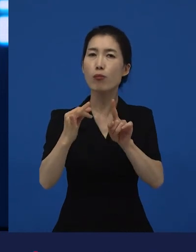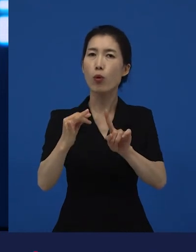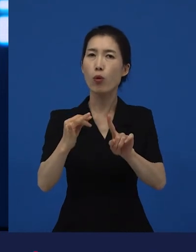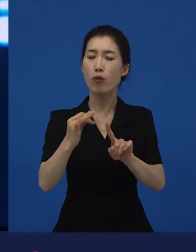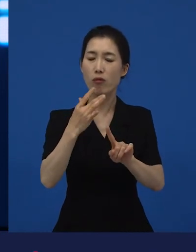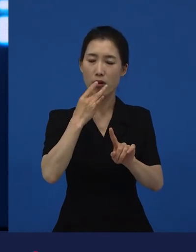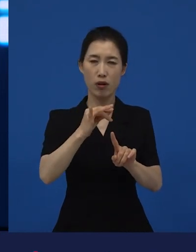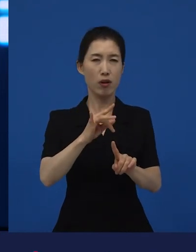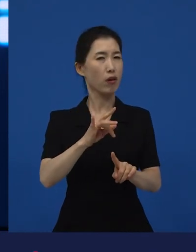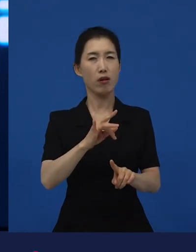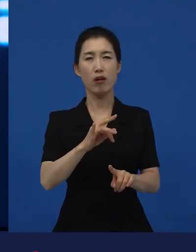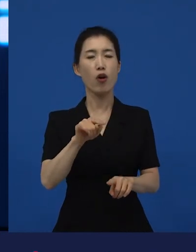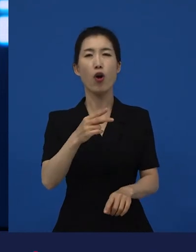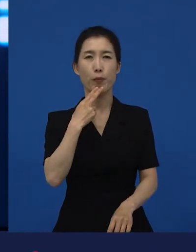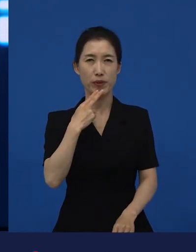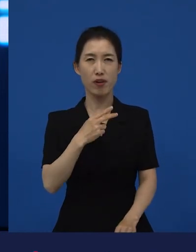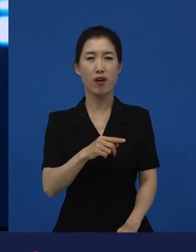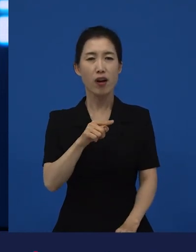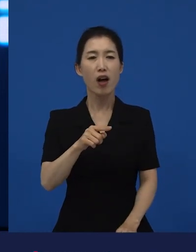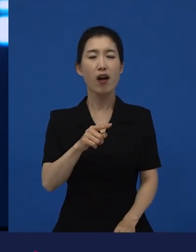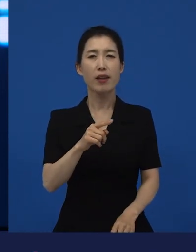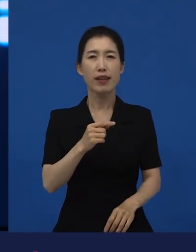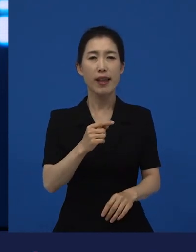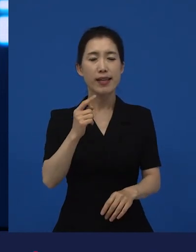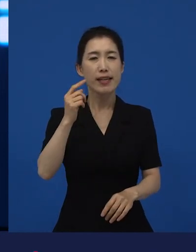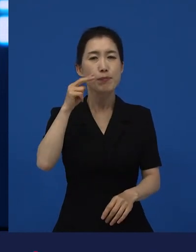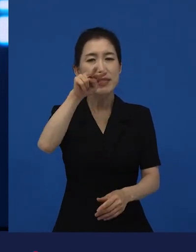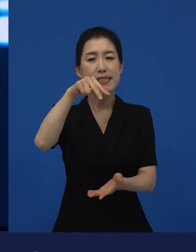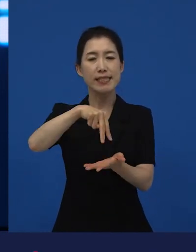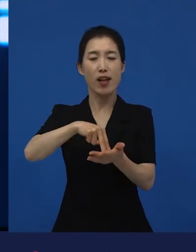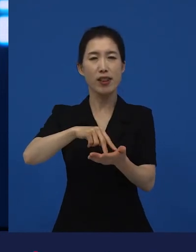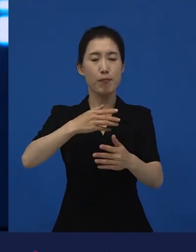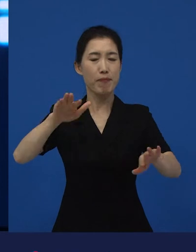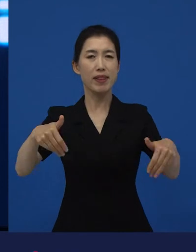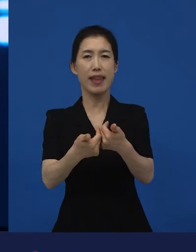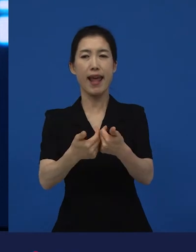이야기 해주고 있는 영화들 중에 다양성 영화들이 많습니다.